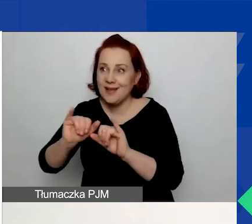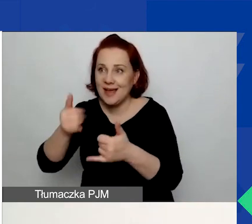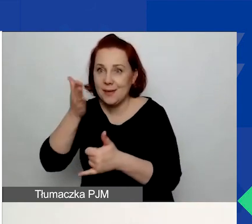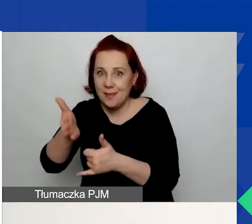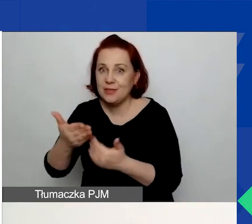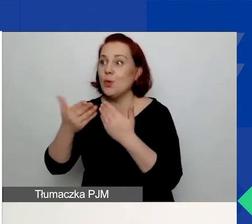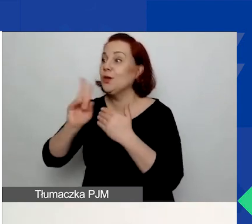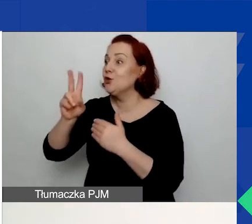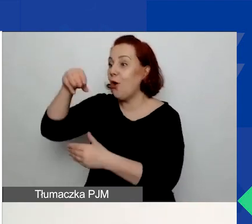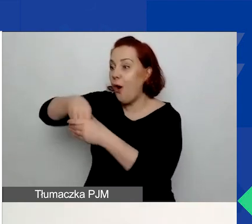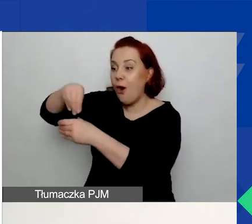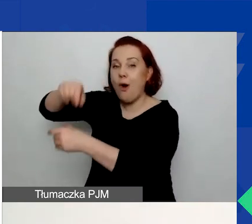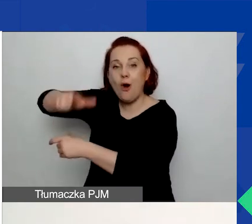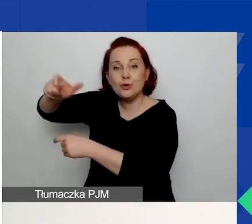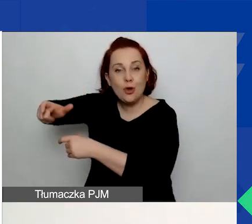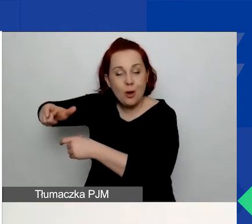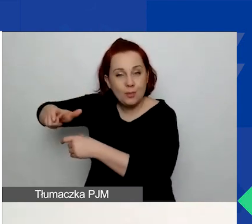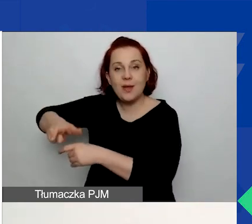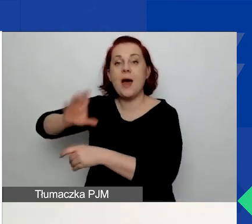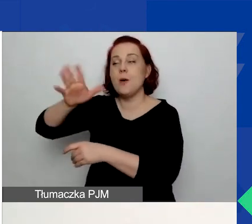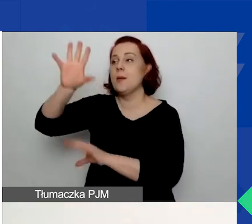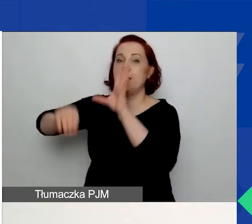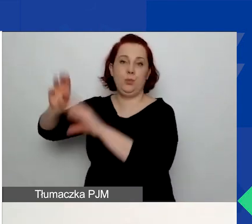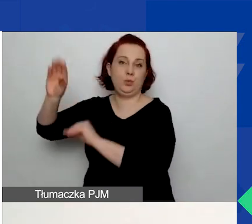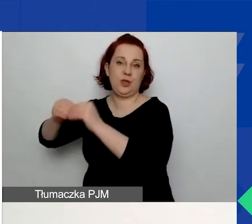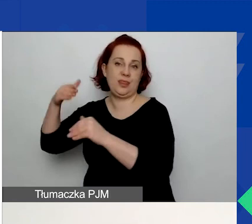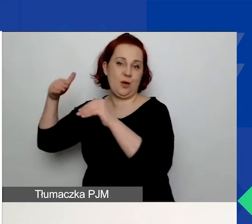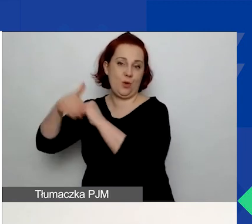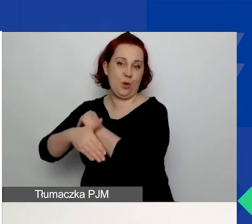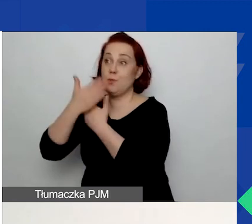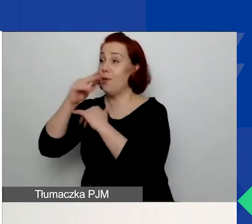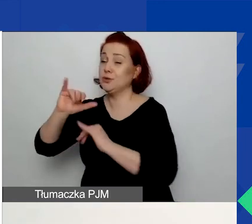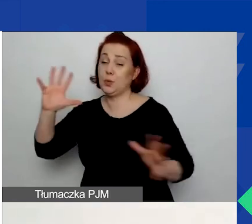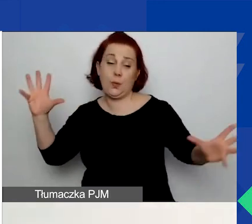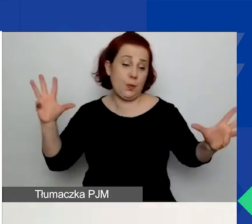Na końcu pracujecie nad budżetem, czyli pokazujecie, ile to wszystko będzie kosztować.